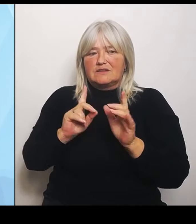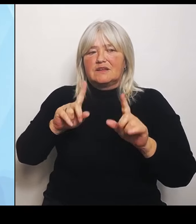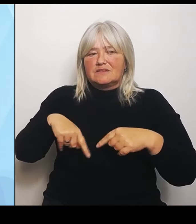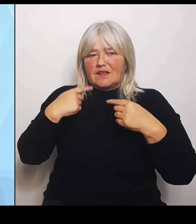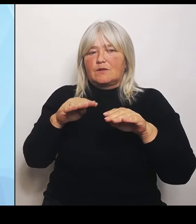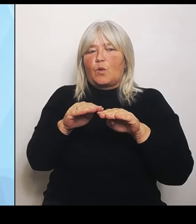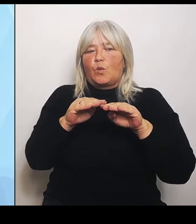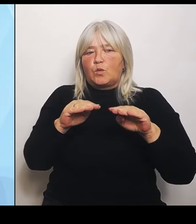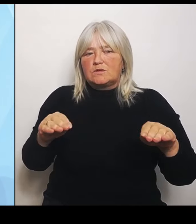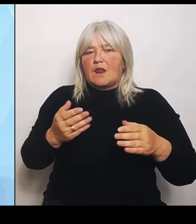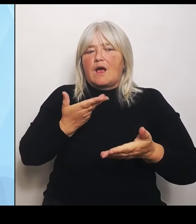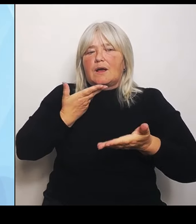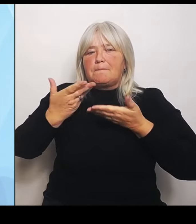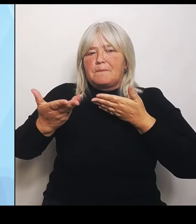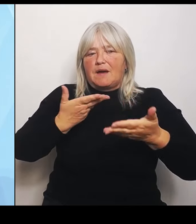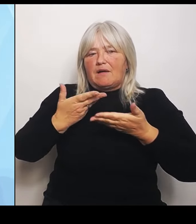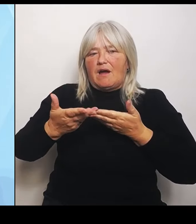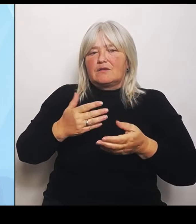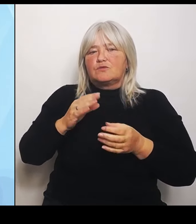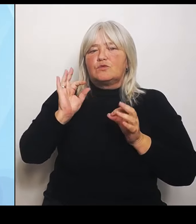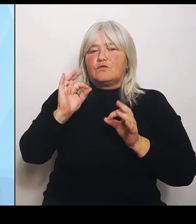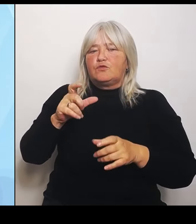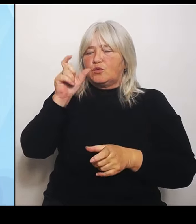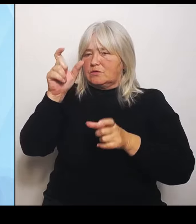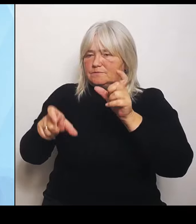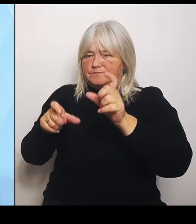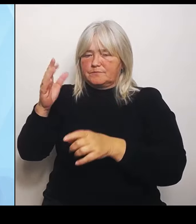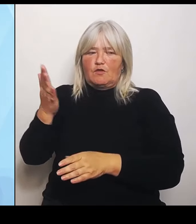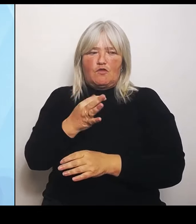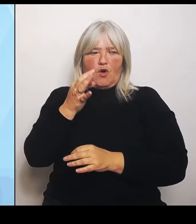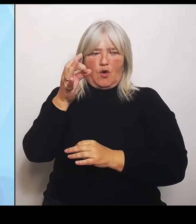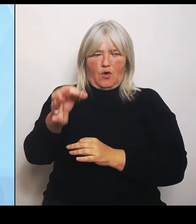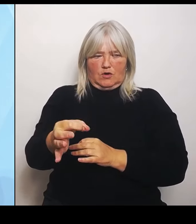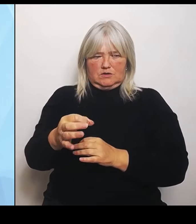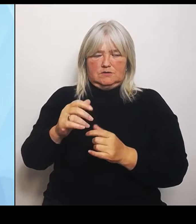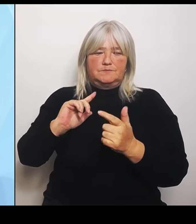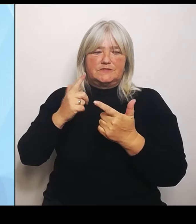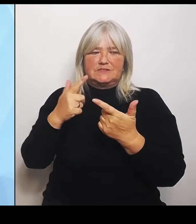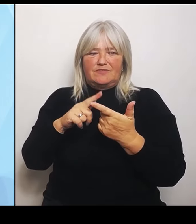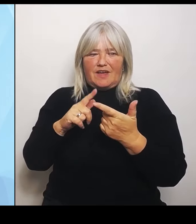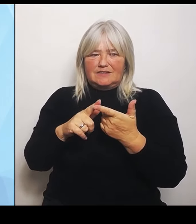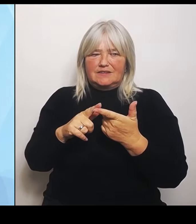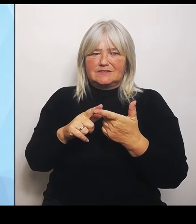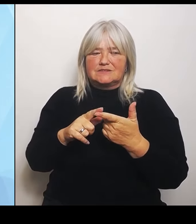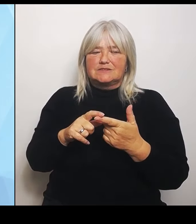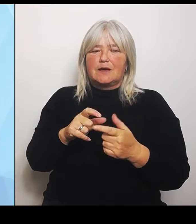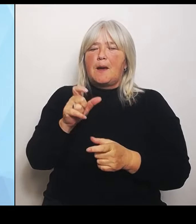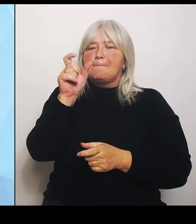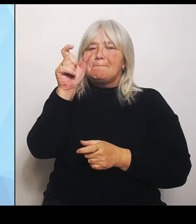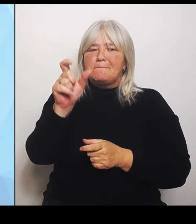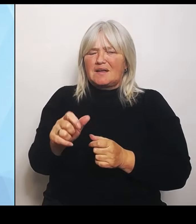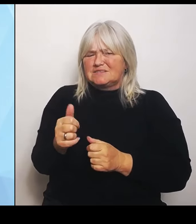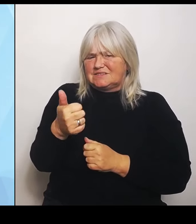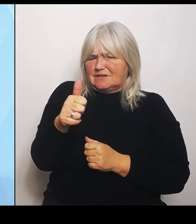Zweitens wird eine Patientenprognose sein für ein sehr zielgerichtetes, auch regionales Angebot.